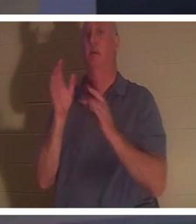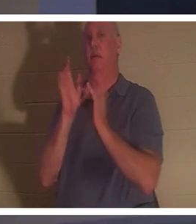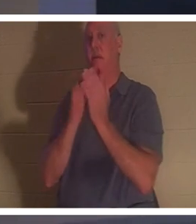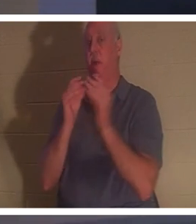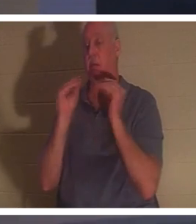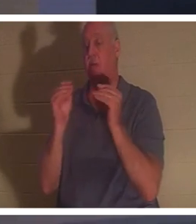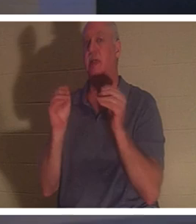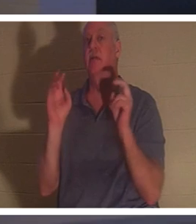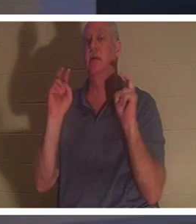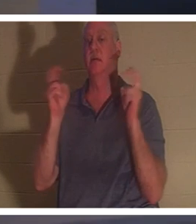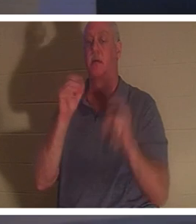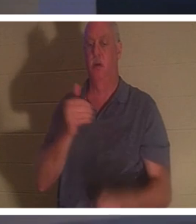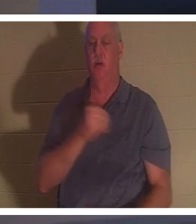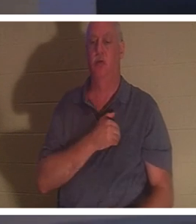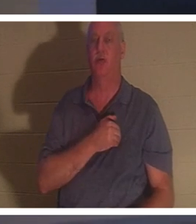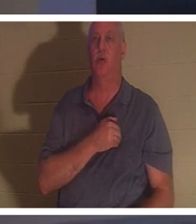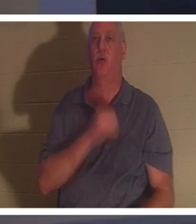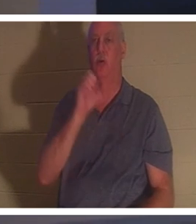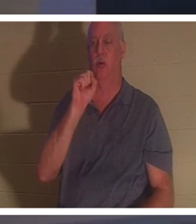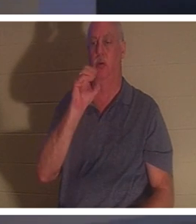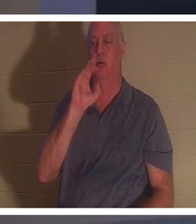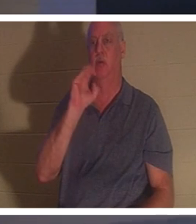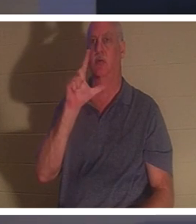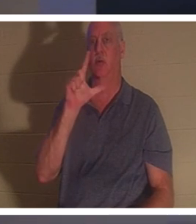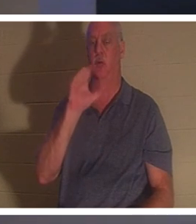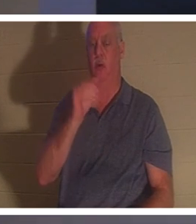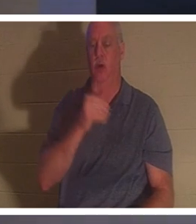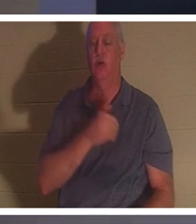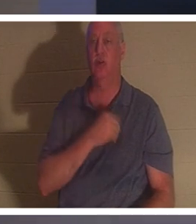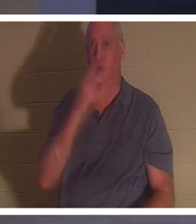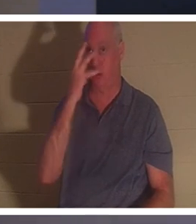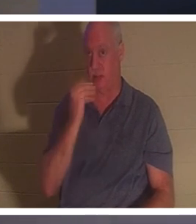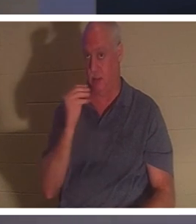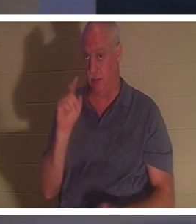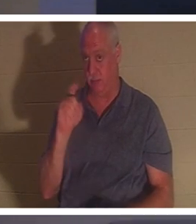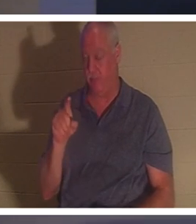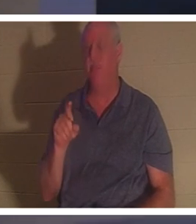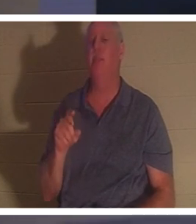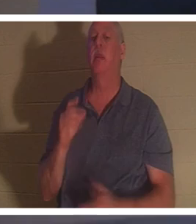! सोल स्लीप - सोल स्लीप के बारे में आप क्या सोचते हैं? कुछ लोगों का मानना है कि जब एक ईसाई की मृत्यु हो जाती है